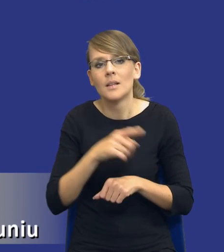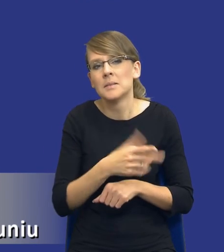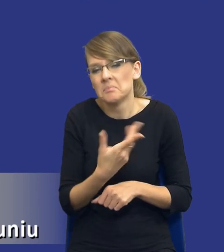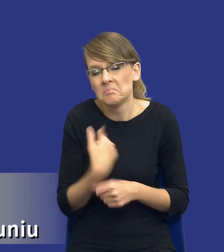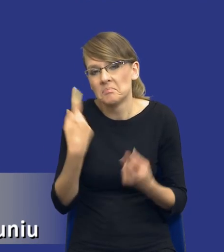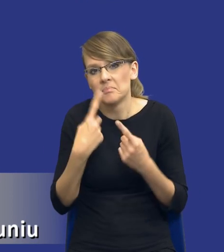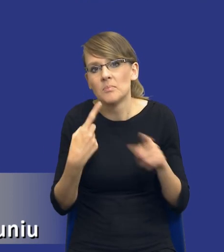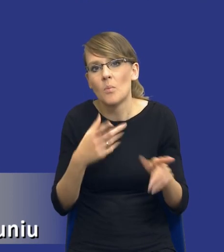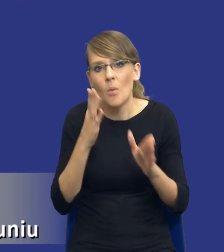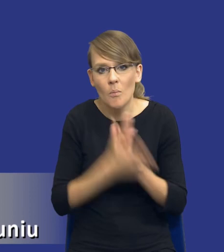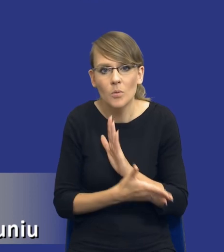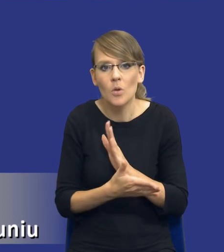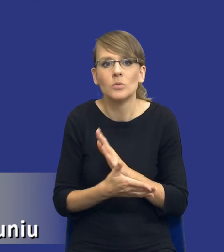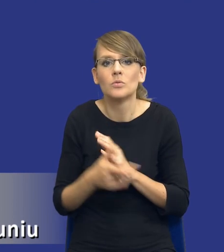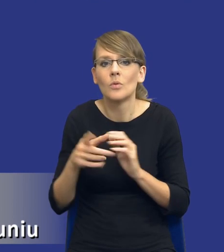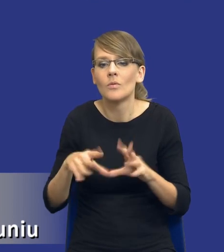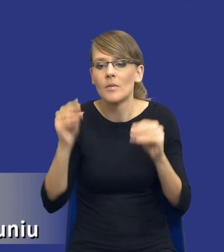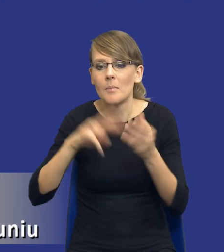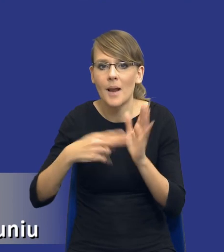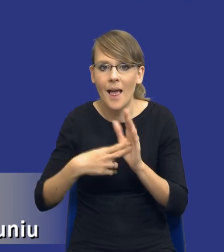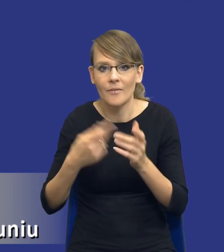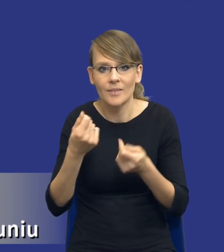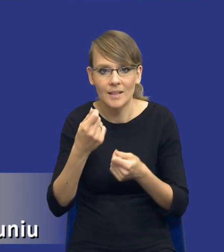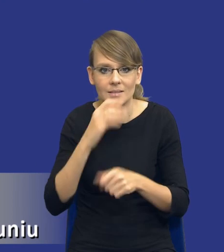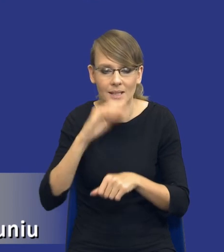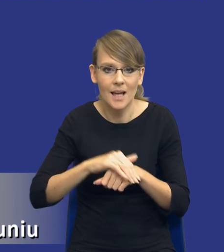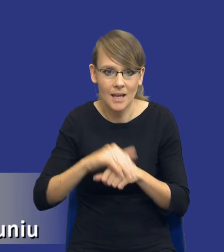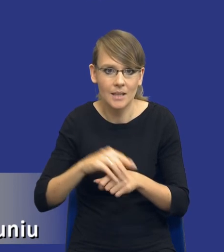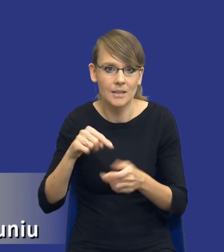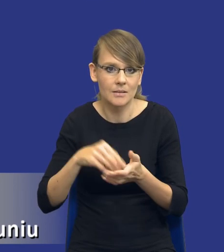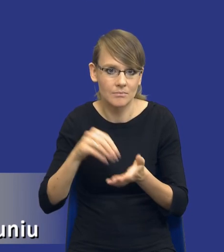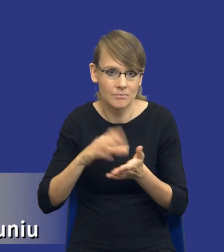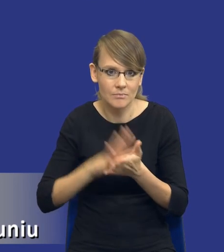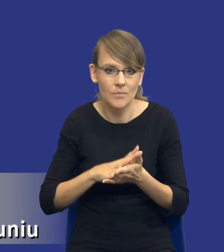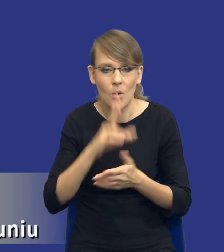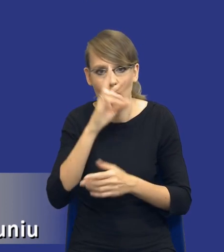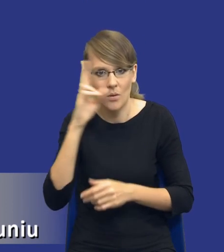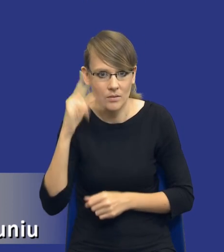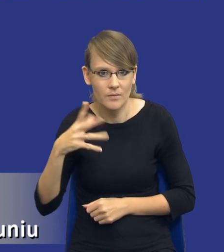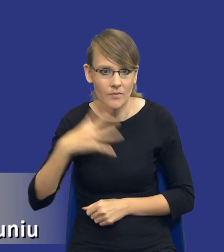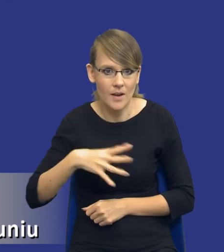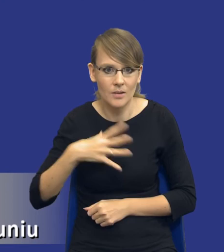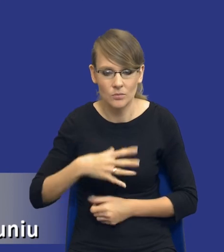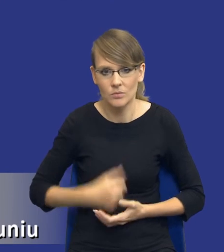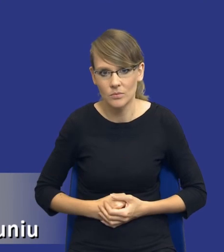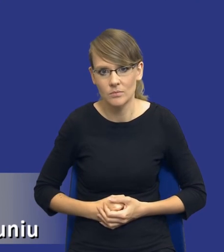przyjętych założeń do planu finansowego zamawiającego, tak, tam jest ta orientacyjna wartość, więc